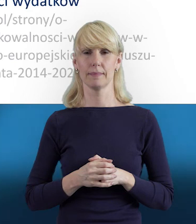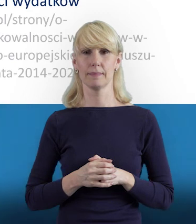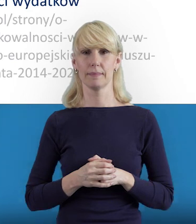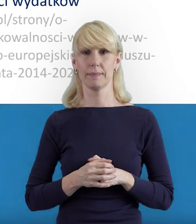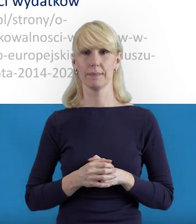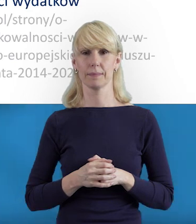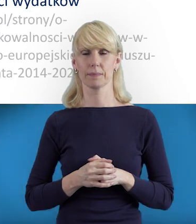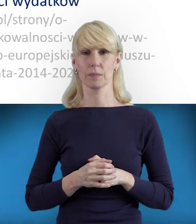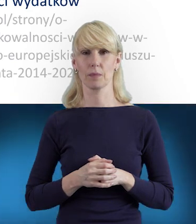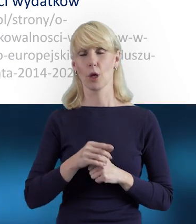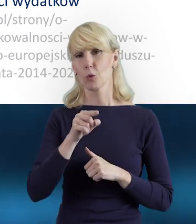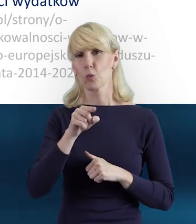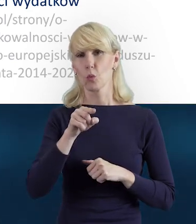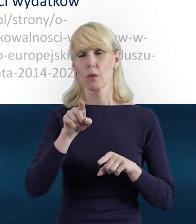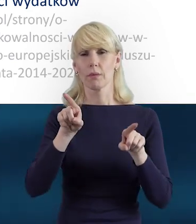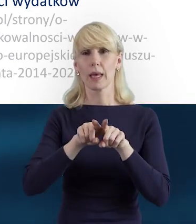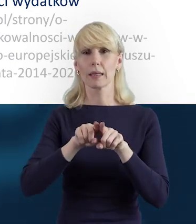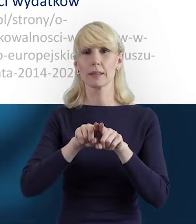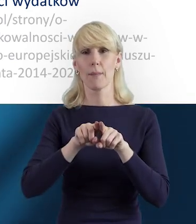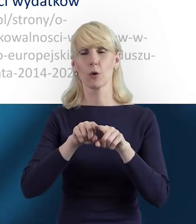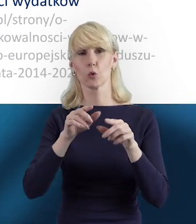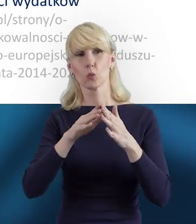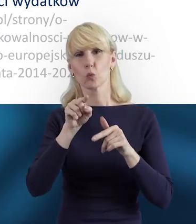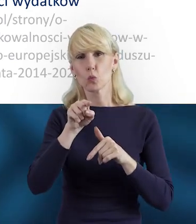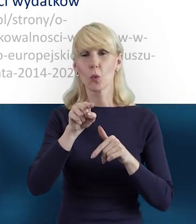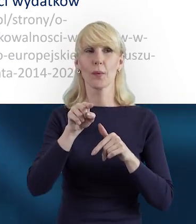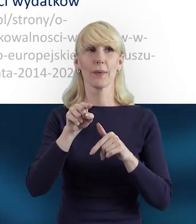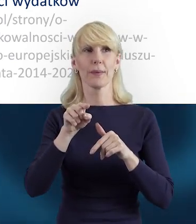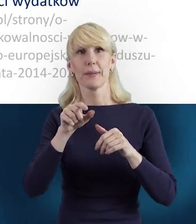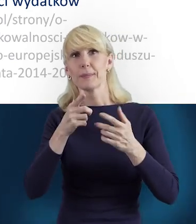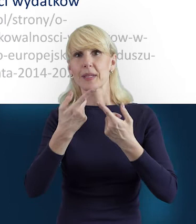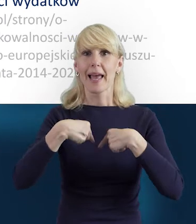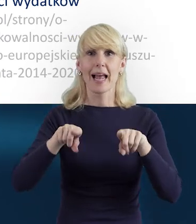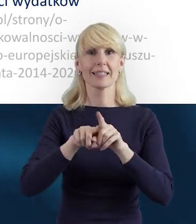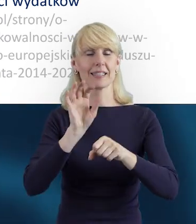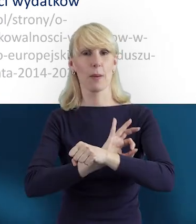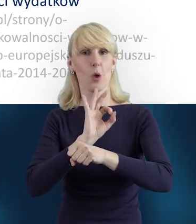Tutaj właśnie taka sprawność, też dochodzimy do takiej sprawnej realizacji projektu.